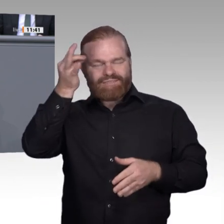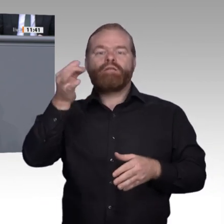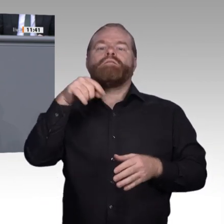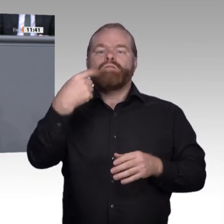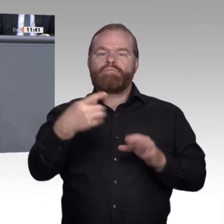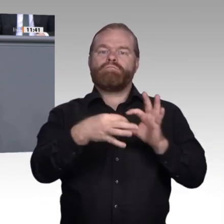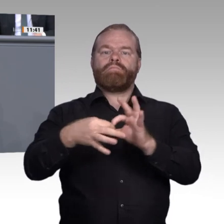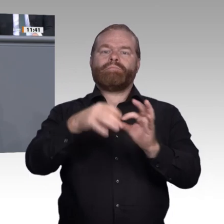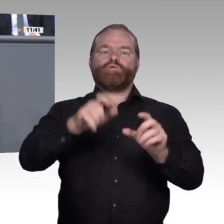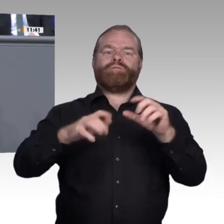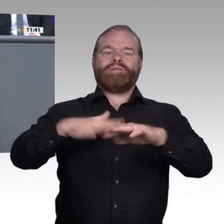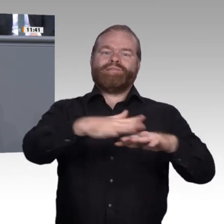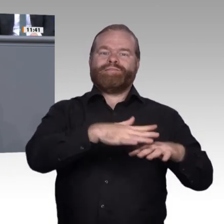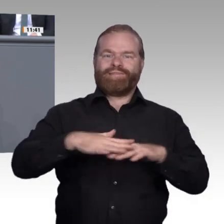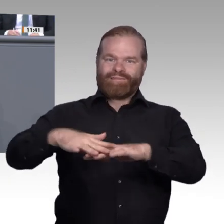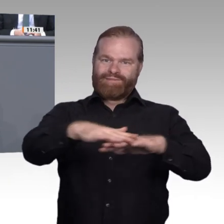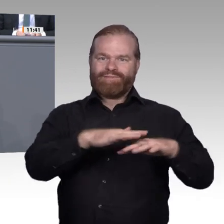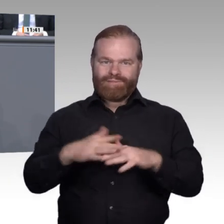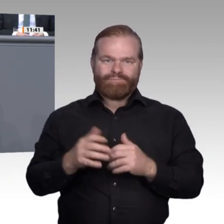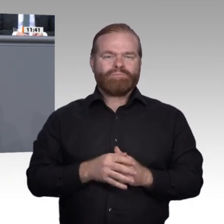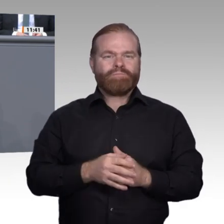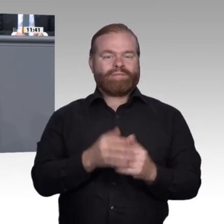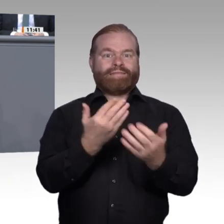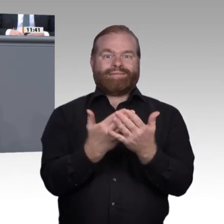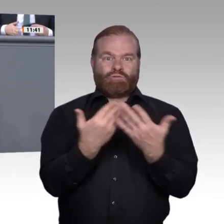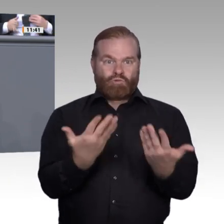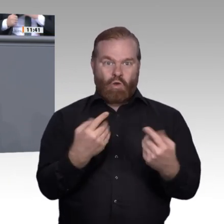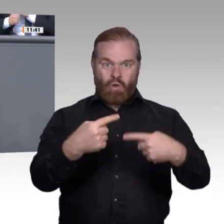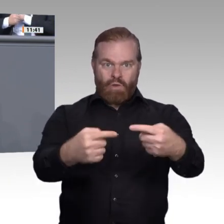Bildung darf nicht die Technik den Menschen und das Lernen beherrschen, sondern die